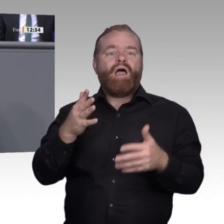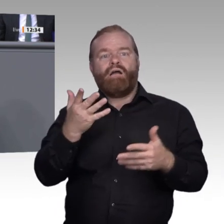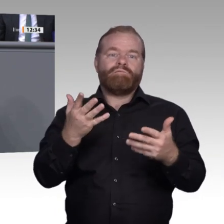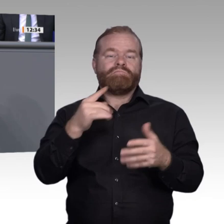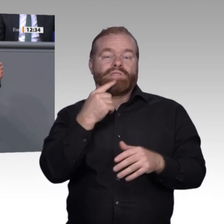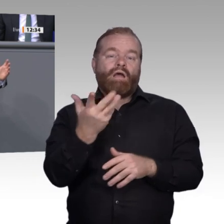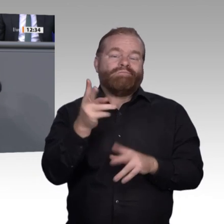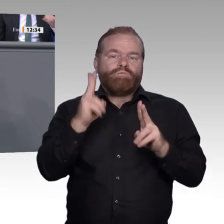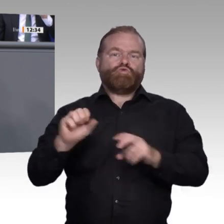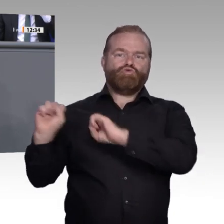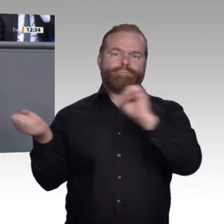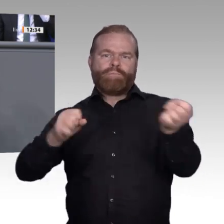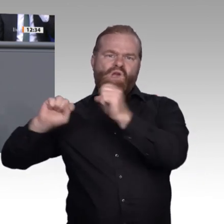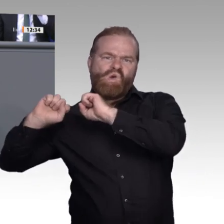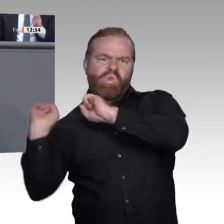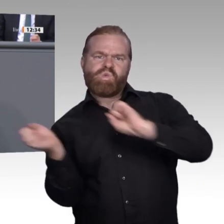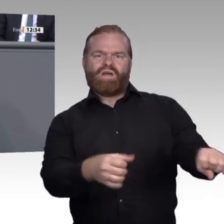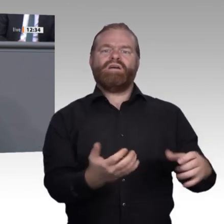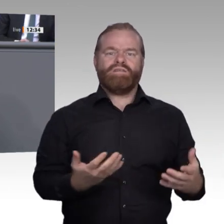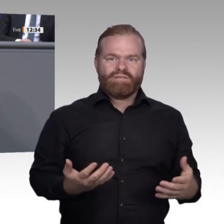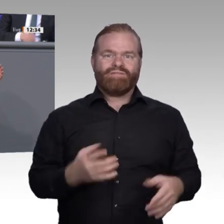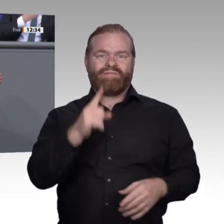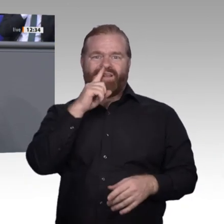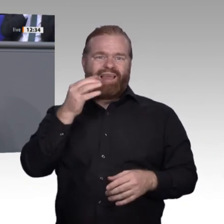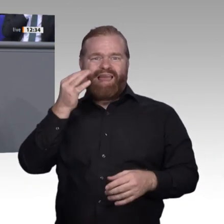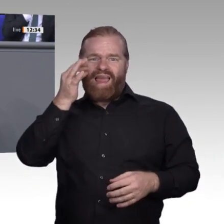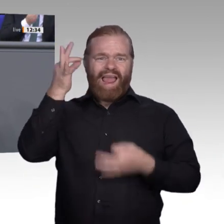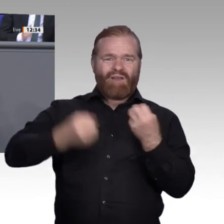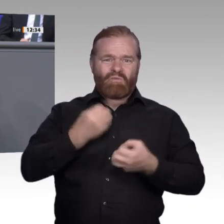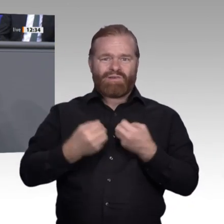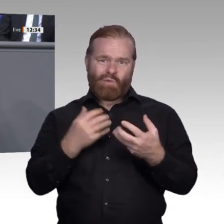man als Beispiel den Arbeitsplatz Deutscher Bundestag nimmt, dann sieht man genau diese